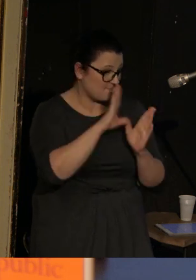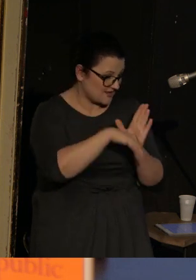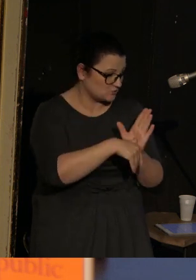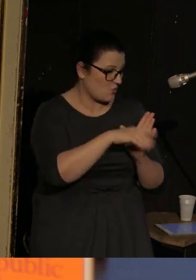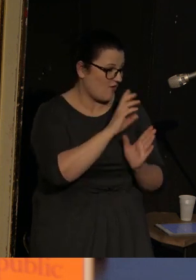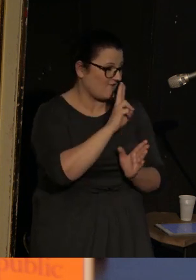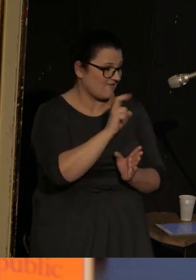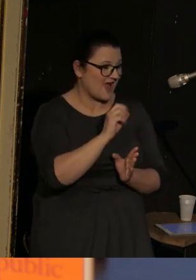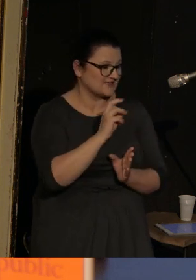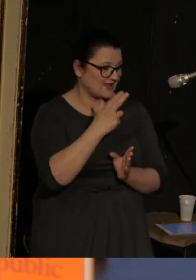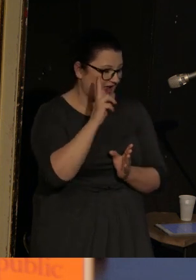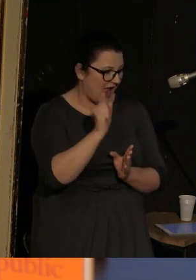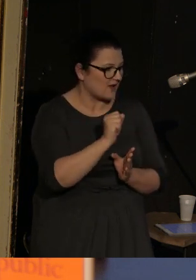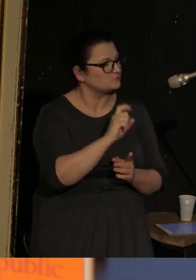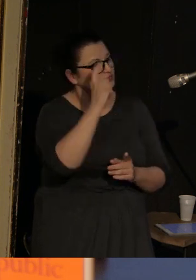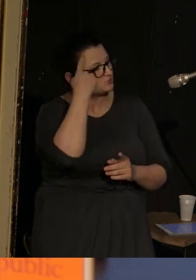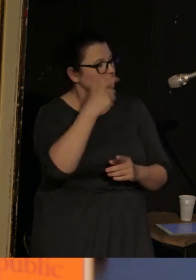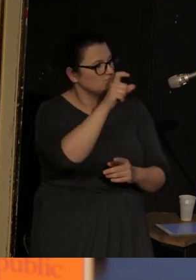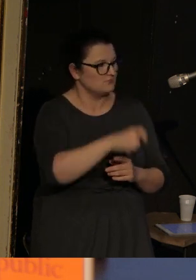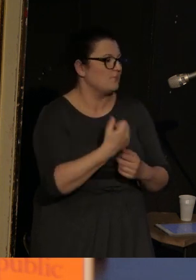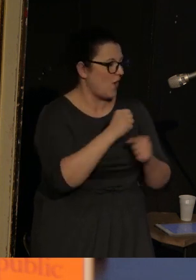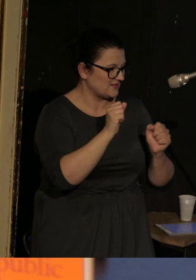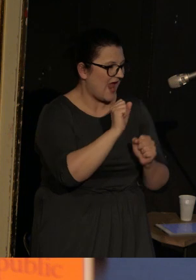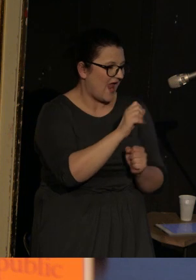ale takim jakby wiodącym bohaterem jest Alfonso Barabinski.